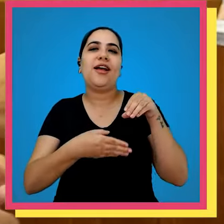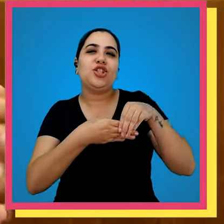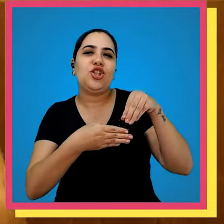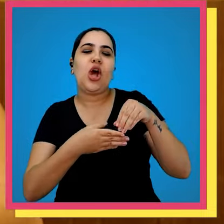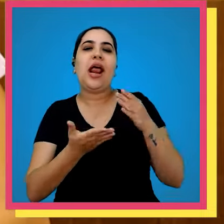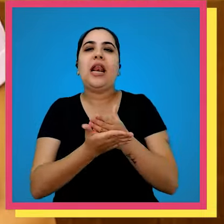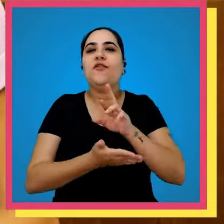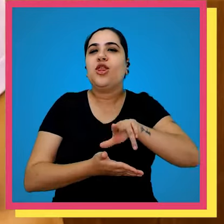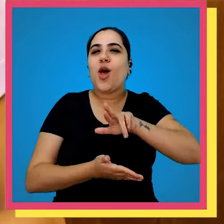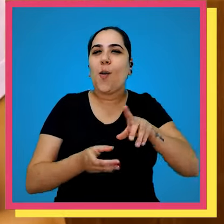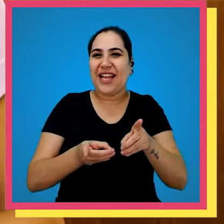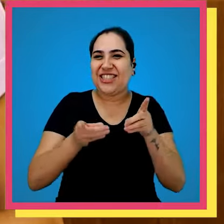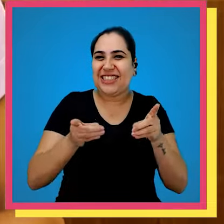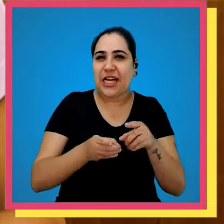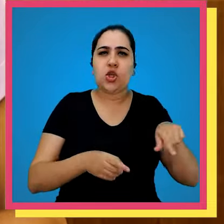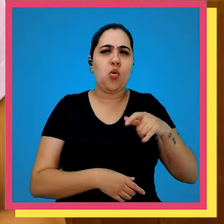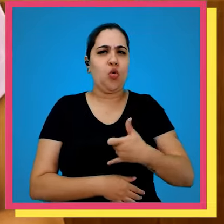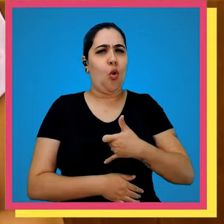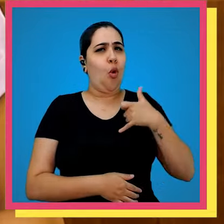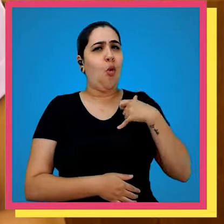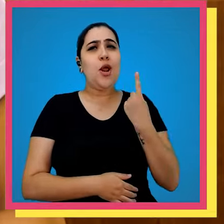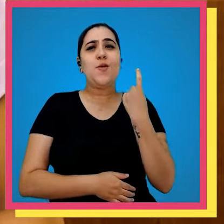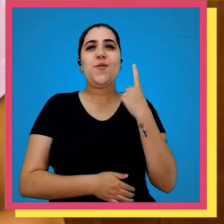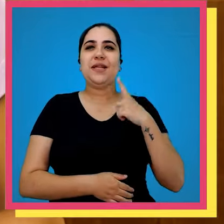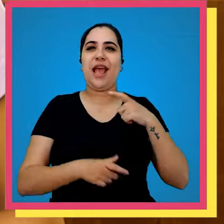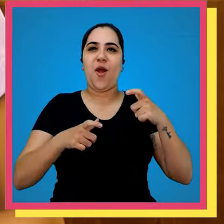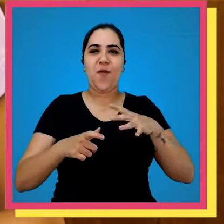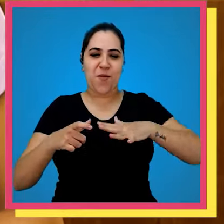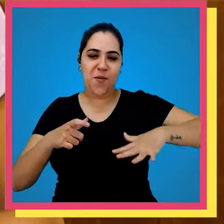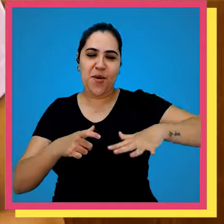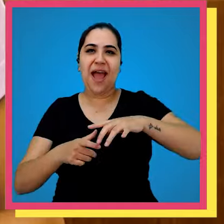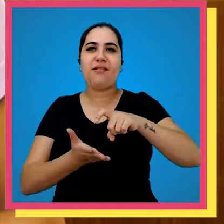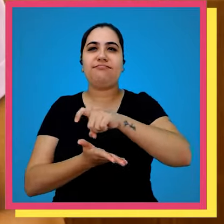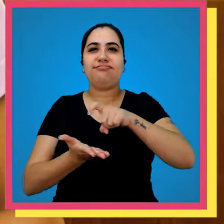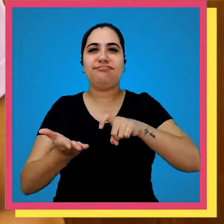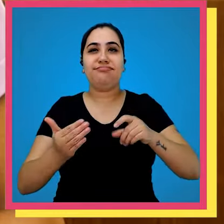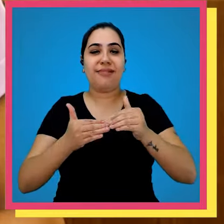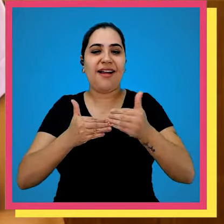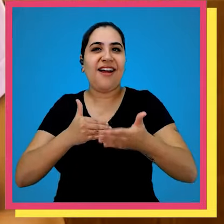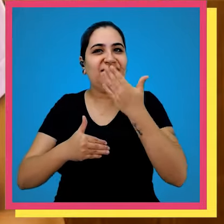didáticos nós temos muito orgulho de sermos a única que tem o próprio Parque gráfico no nosso